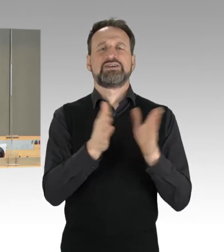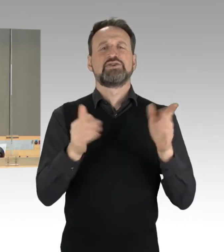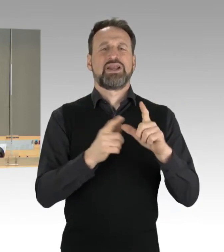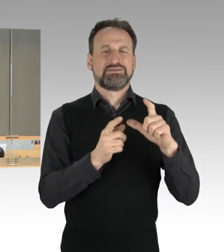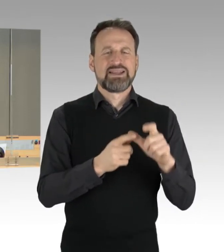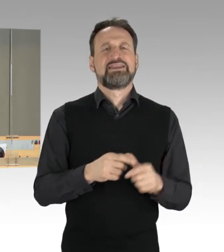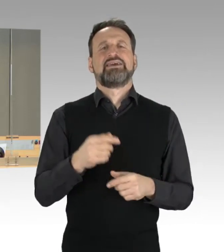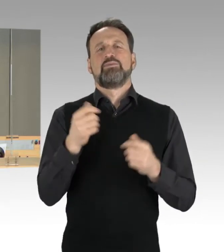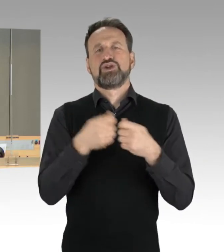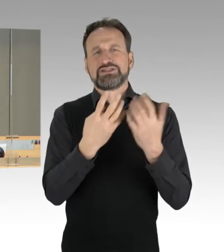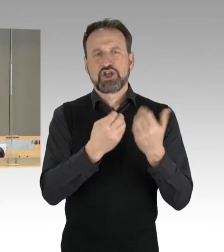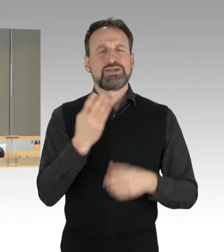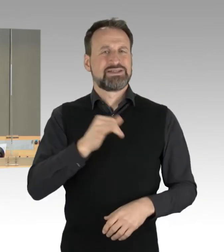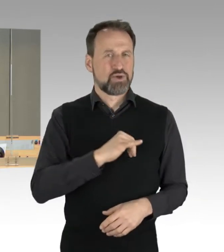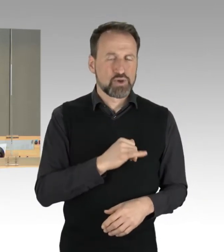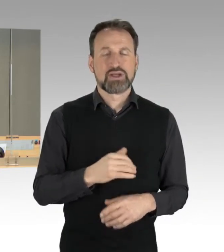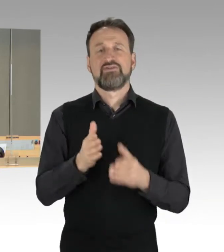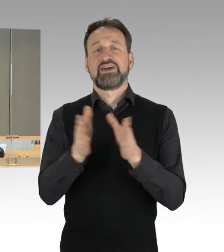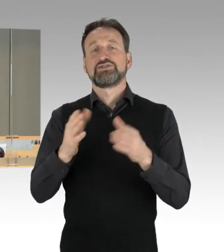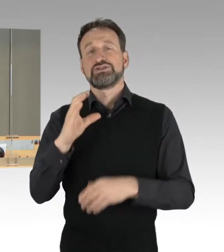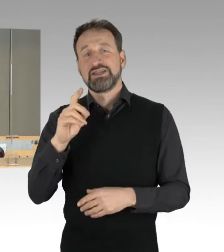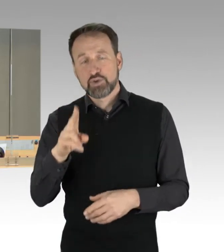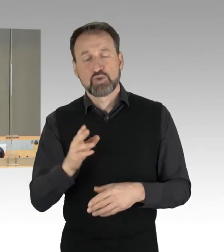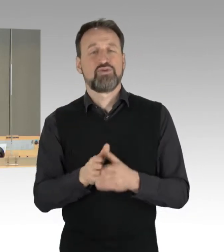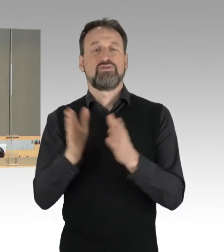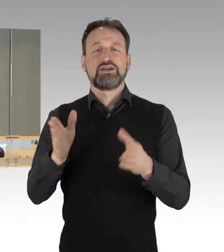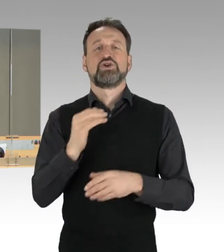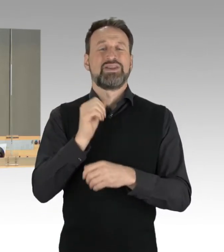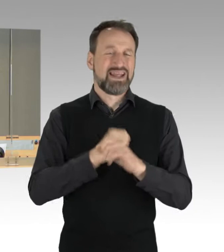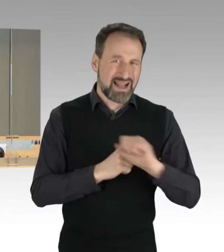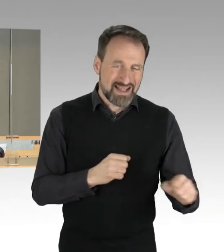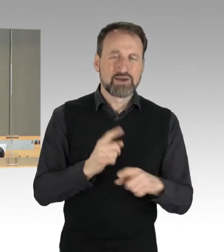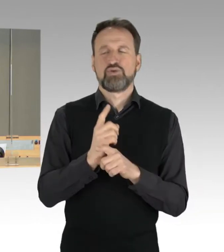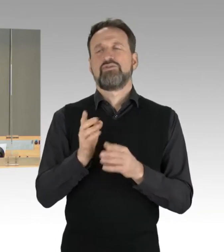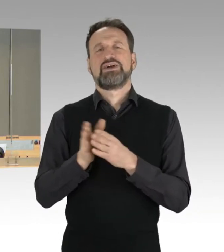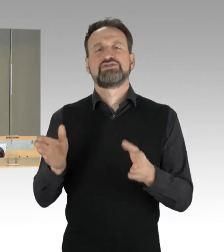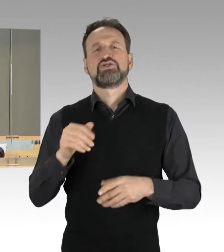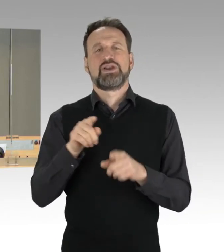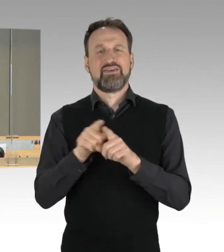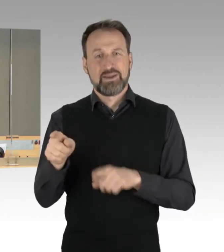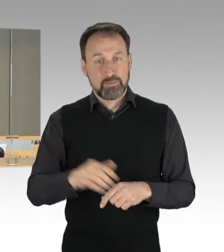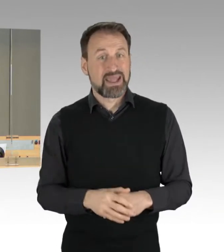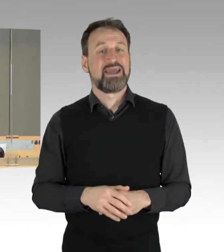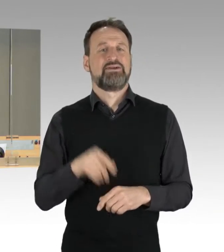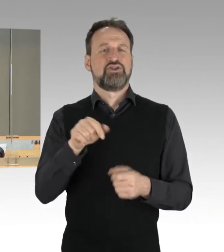der Fraktion Die Linke und der Fraktion der FDP, das ist auf Drucksache 19/151, Gesetz zur Änderung